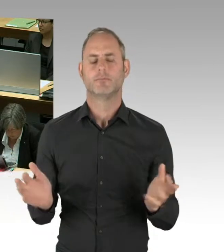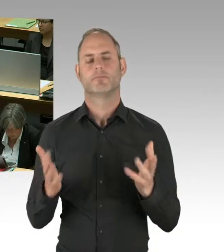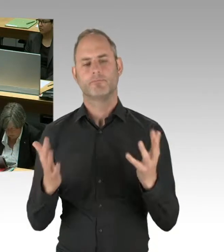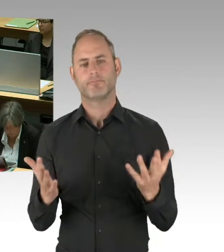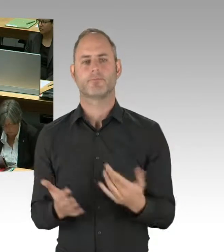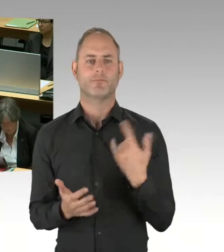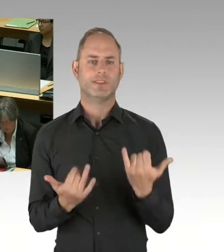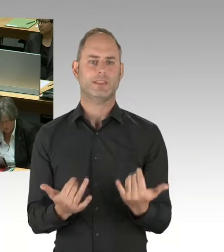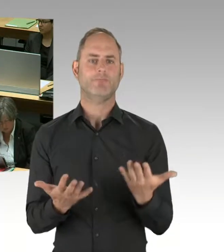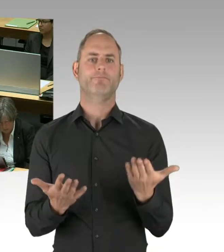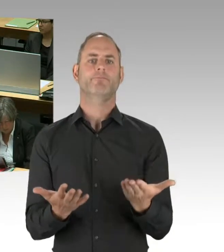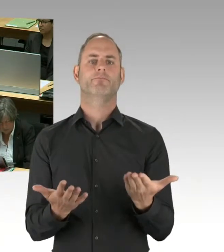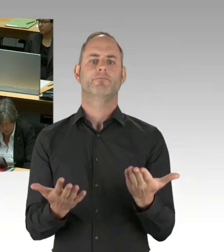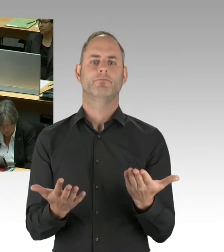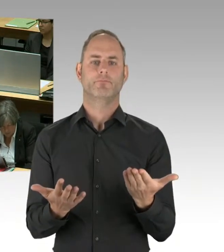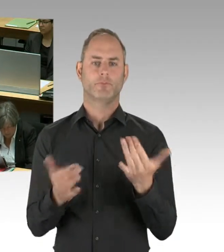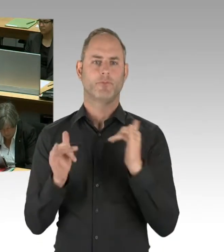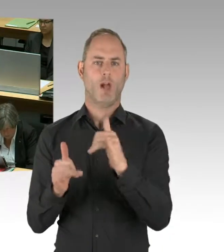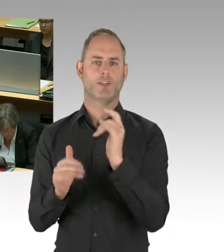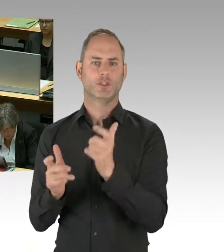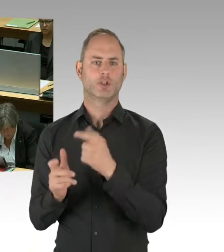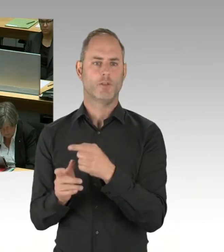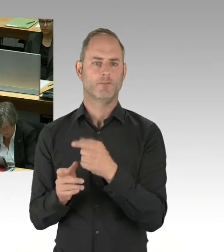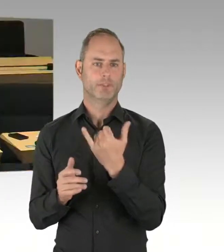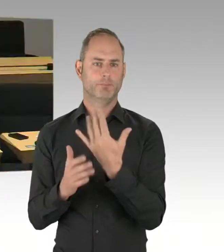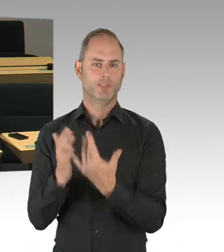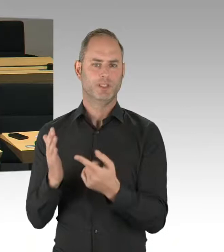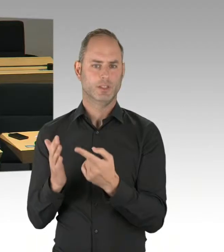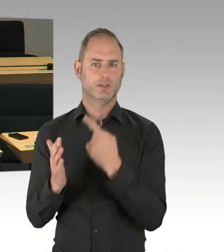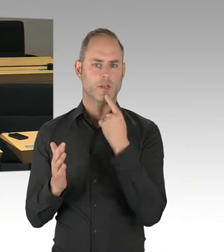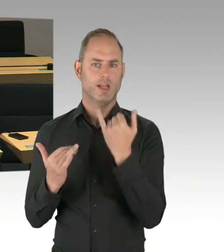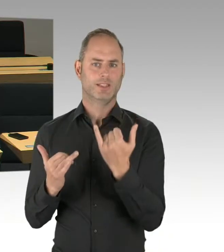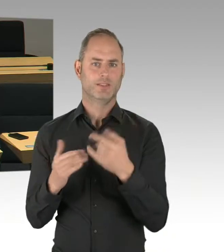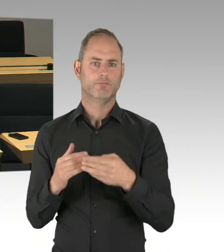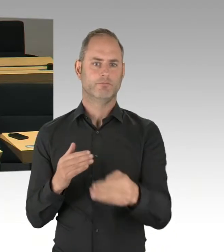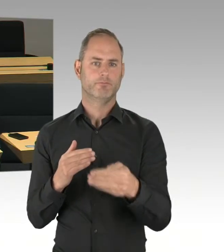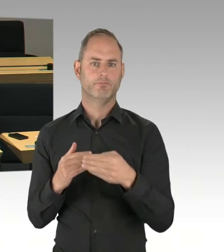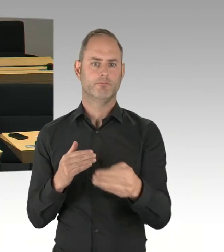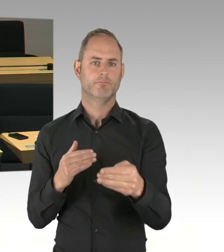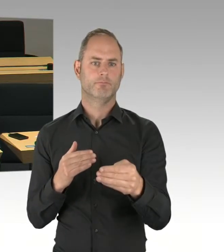auch mit den Dübeln klarkommt. (Präsidium) Herr Friederici, Sie haben die Möglichkeit der Nachfrage.